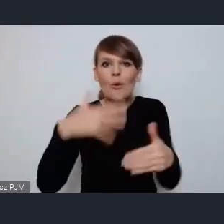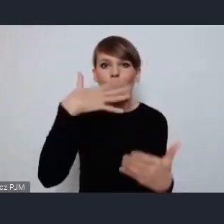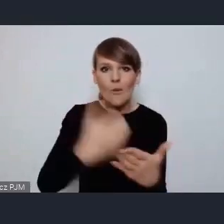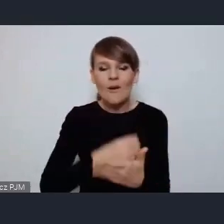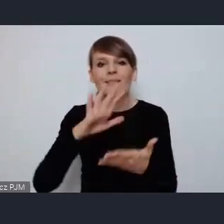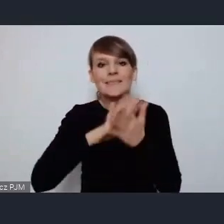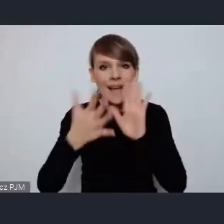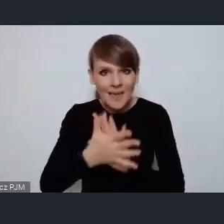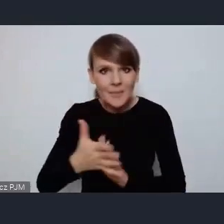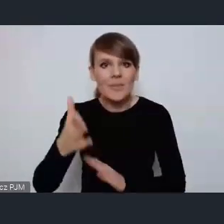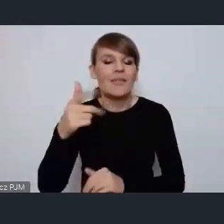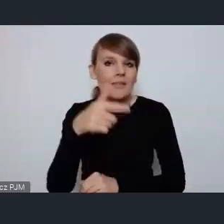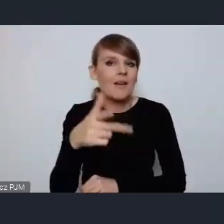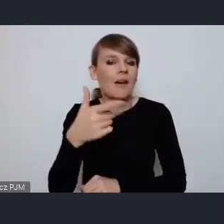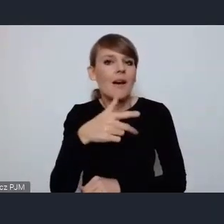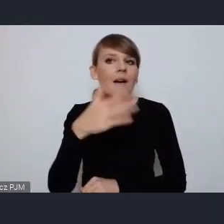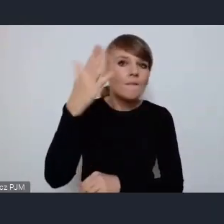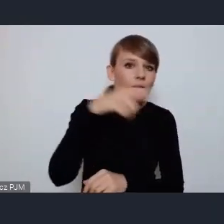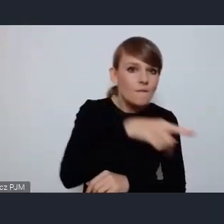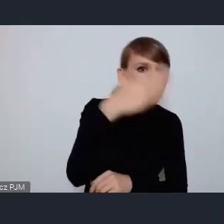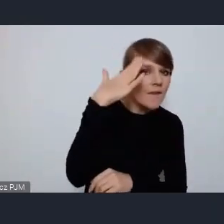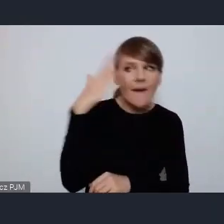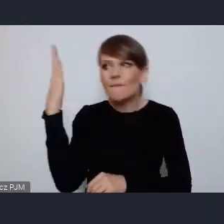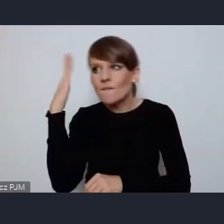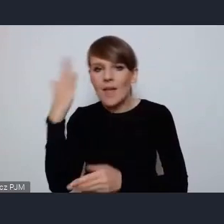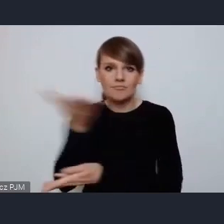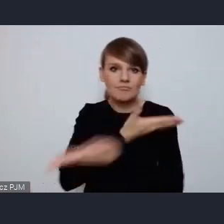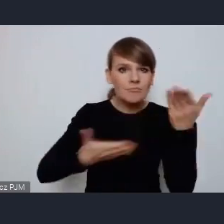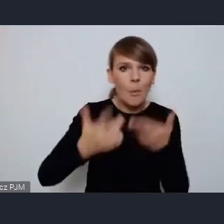ze swoich pomysłów a przede wszystkim praktyk, dlatego